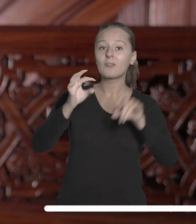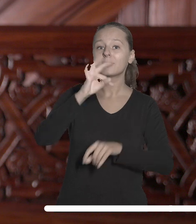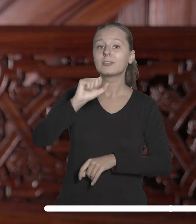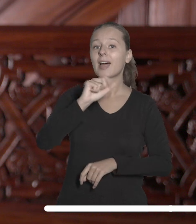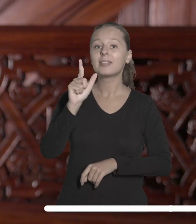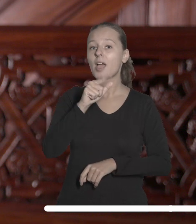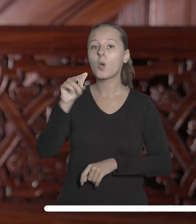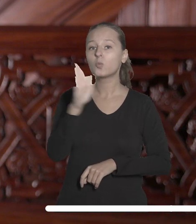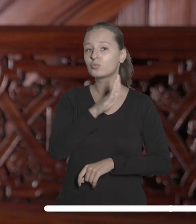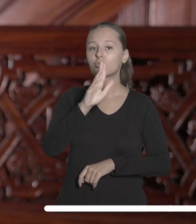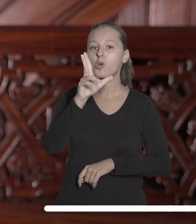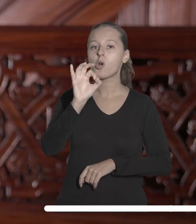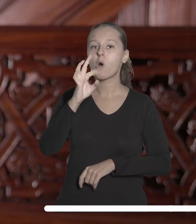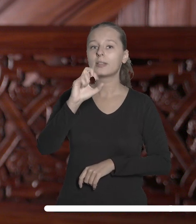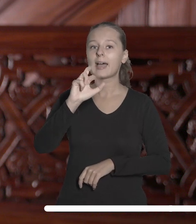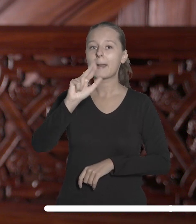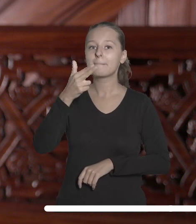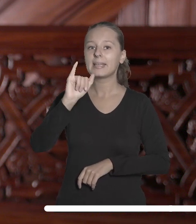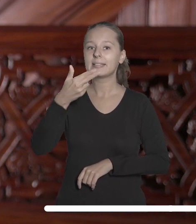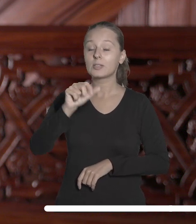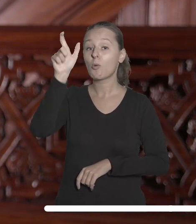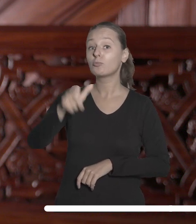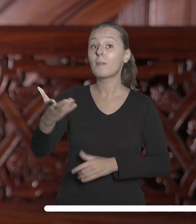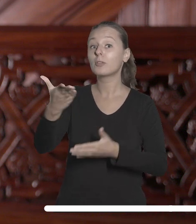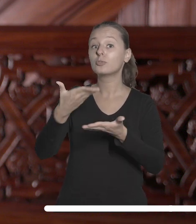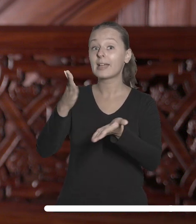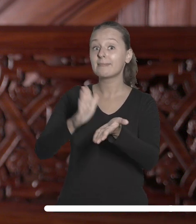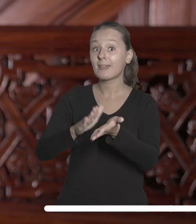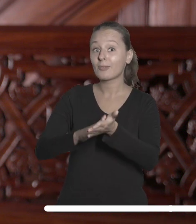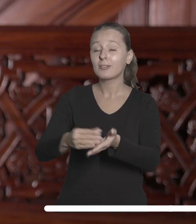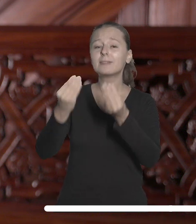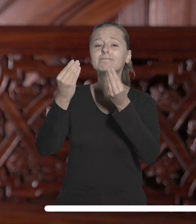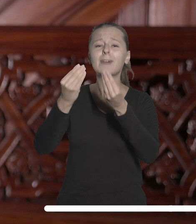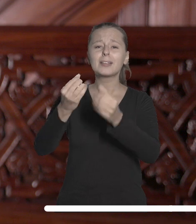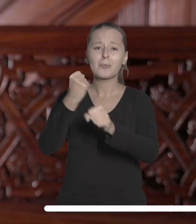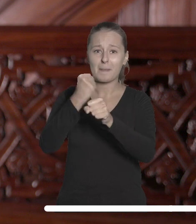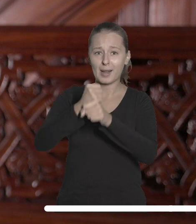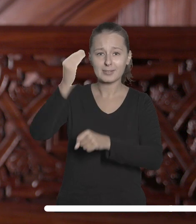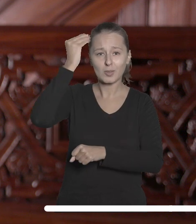Tadeusza Kotarbińskiego za wybitną pracę naukową z zakresu nauk humanistycznych.